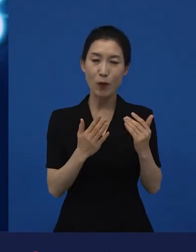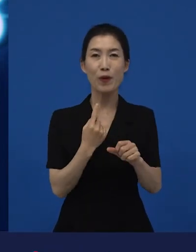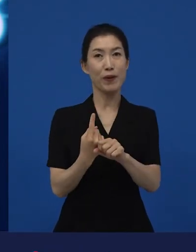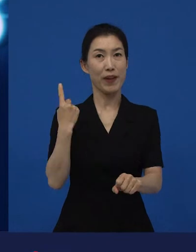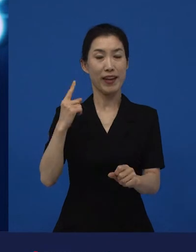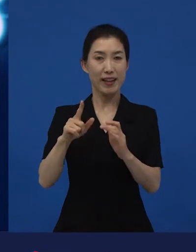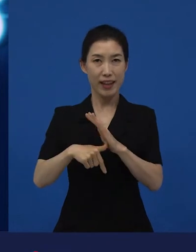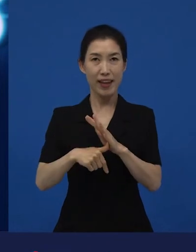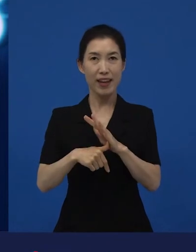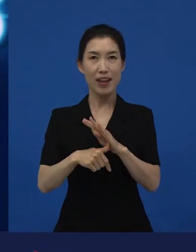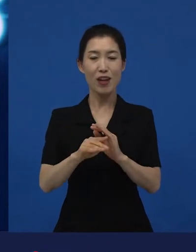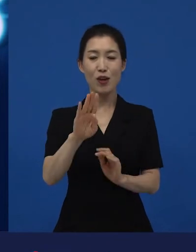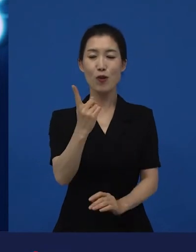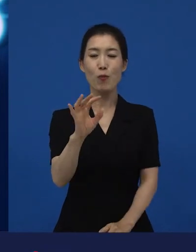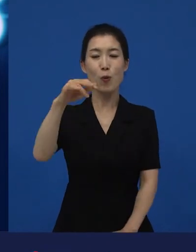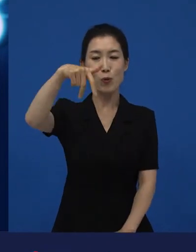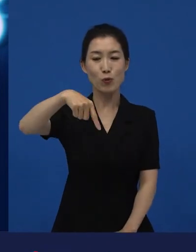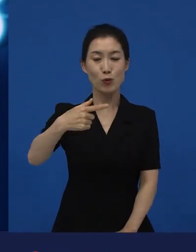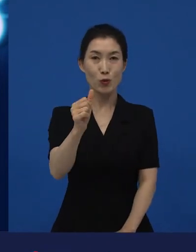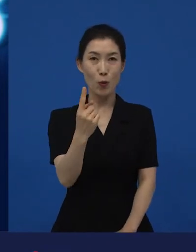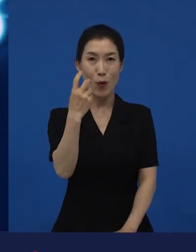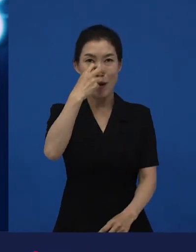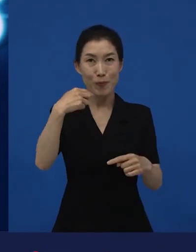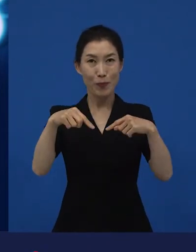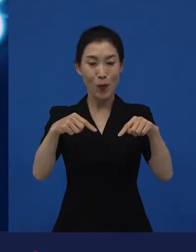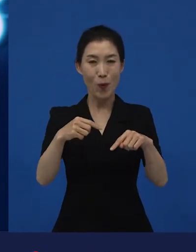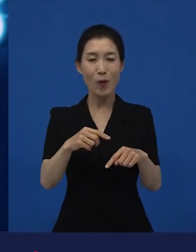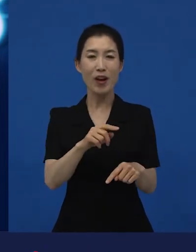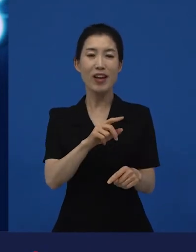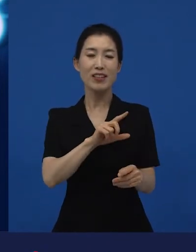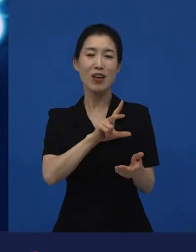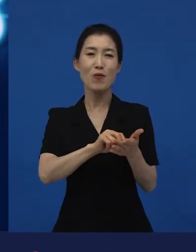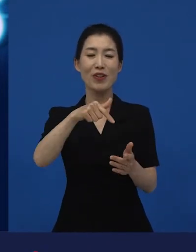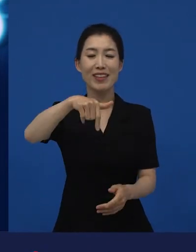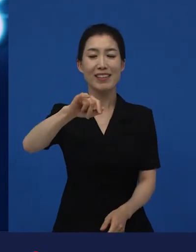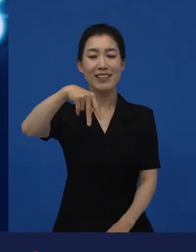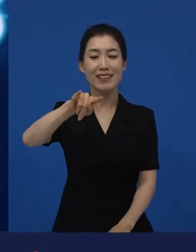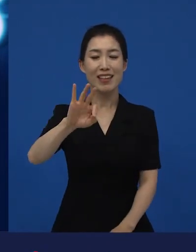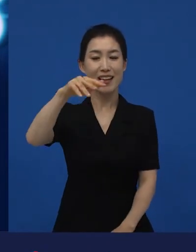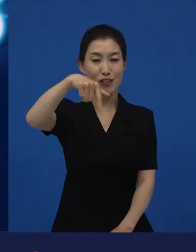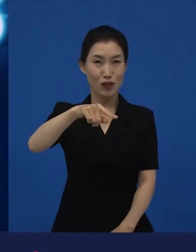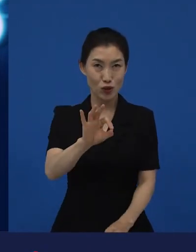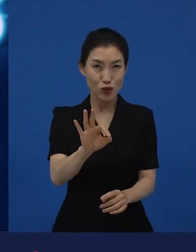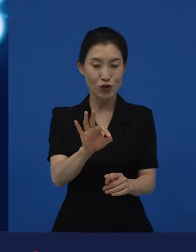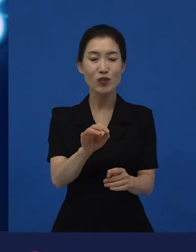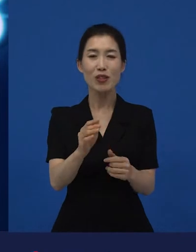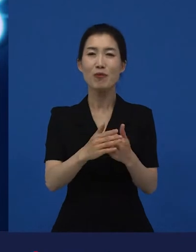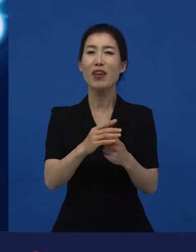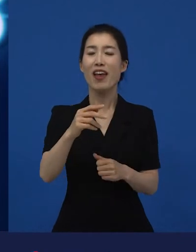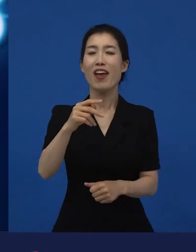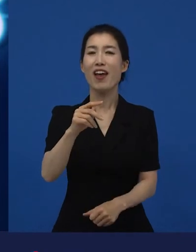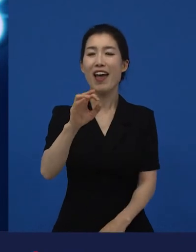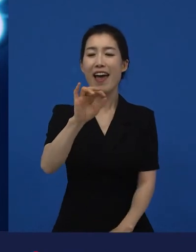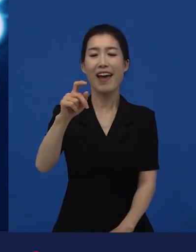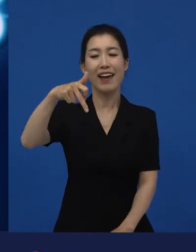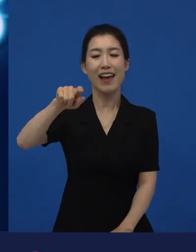작년에는 봉준호 감독이 이라는 영화로 아카데미에서 상을 받았죠.